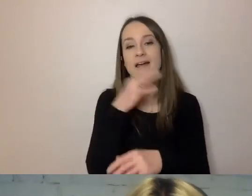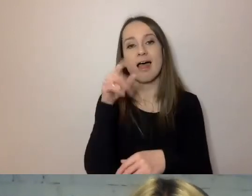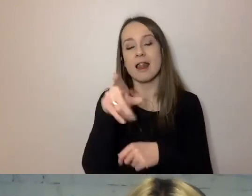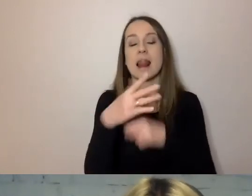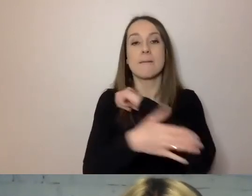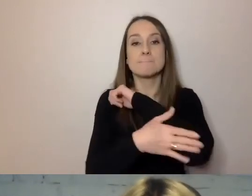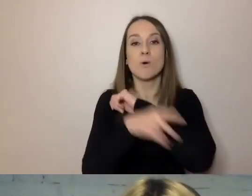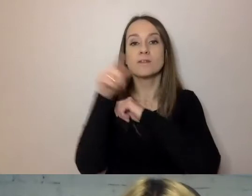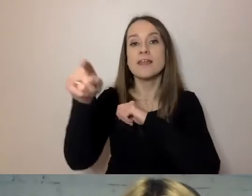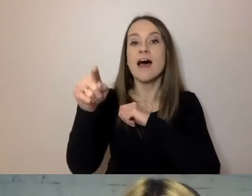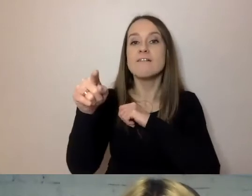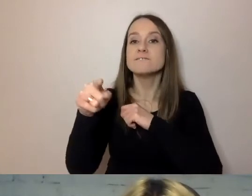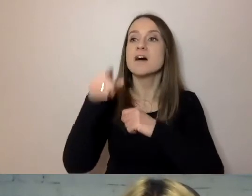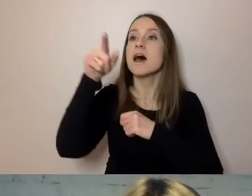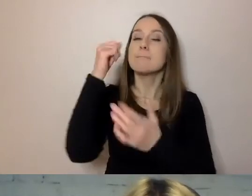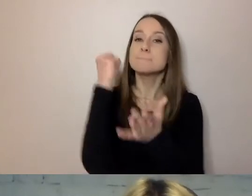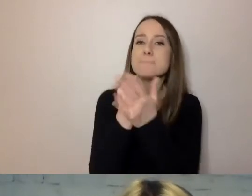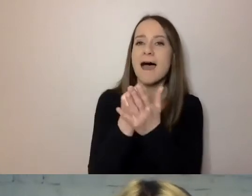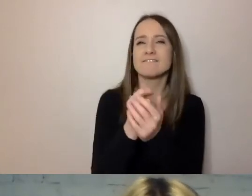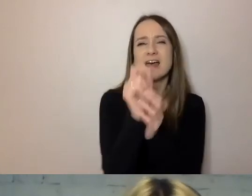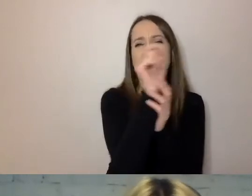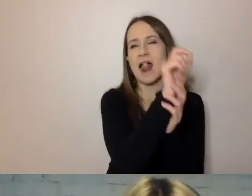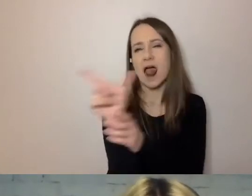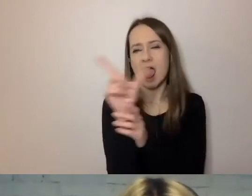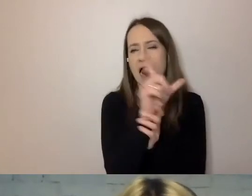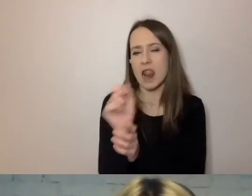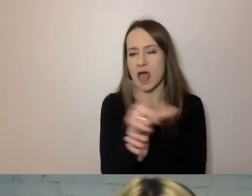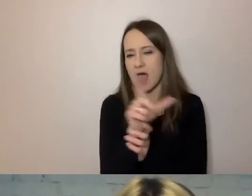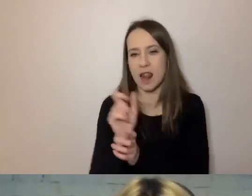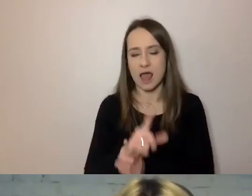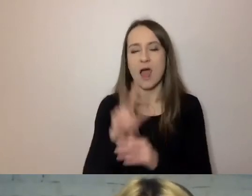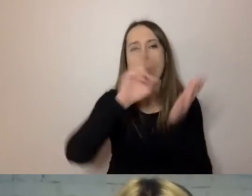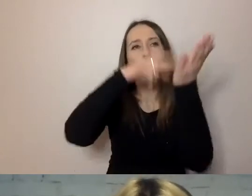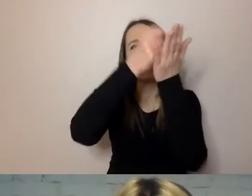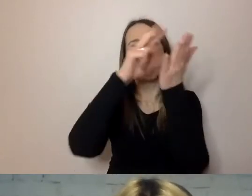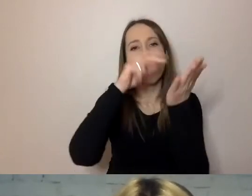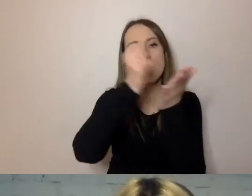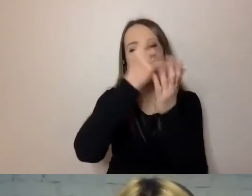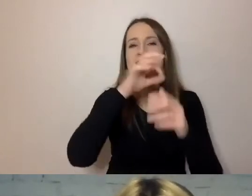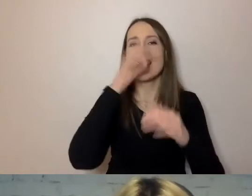czyli te długie nazwy ustaw, na sam koniec. Tam, gdzie można,